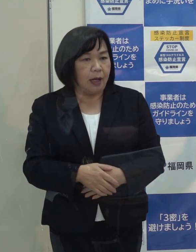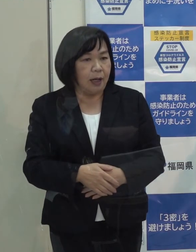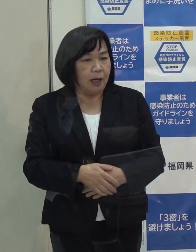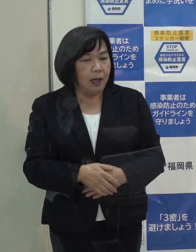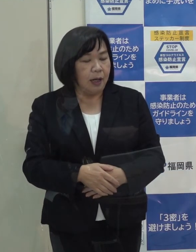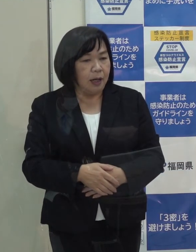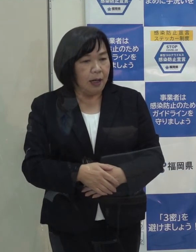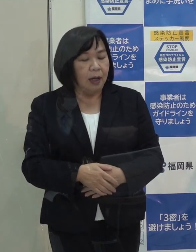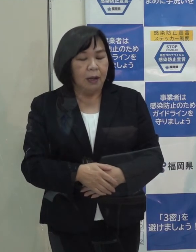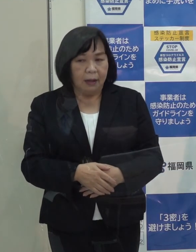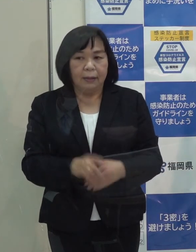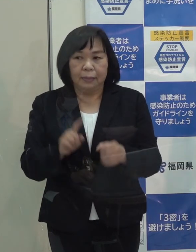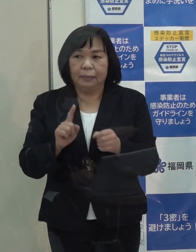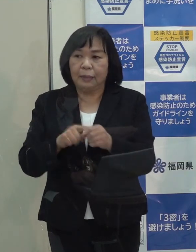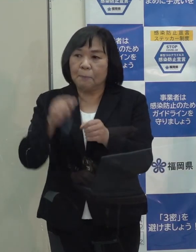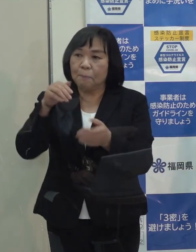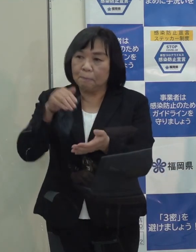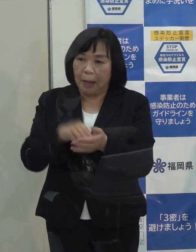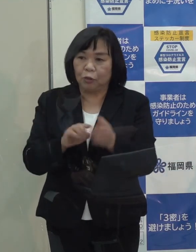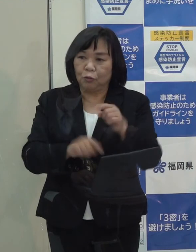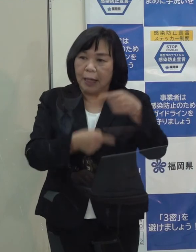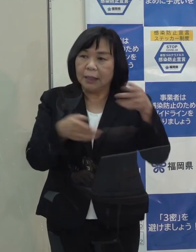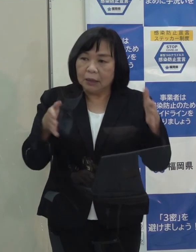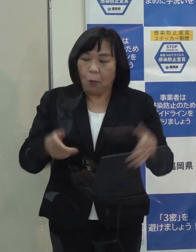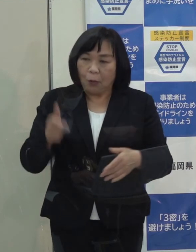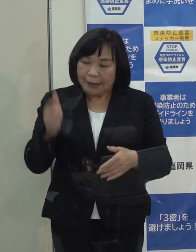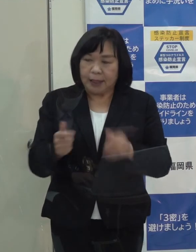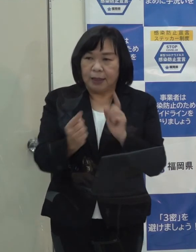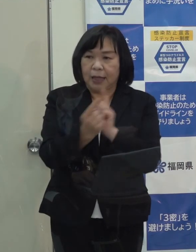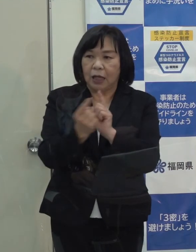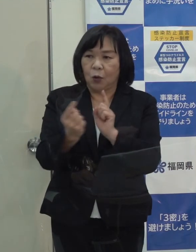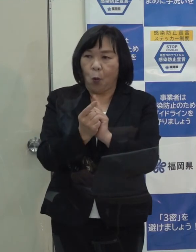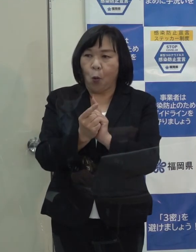（知事）少なくとも年末年始でもしっかり対応できるような体制を整えています